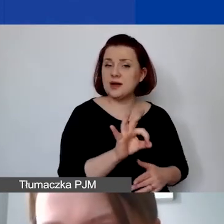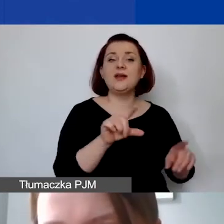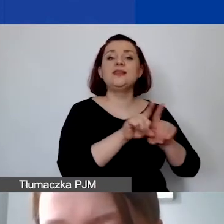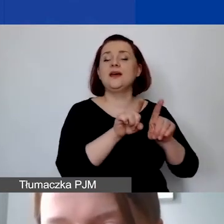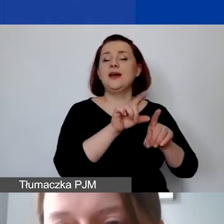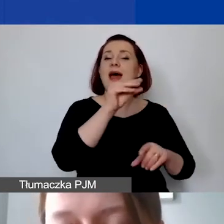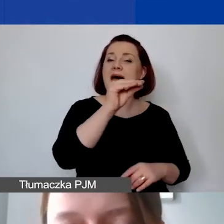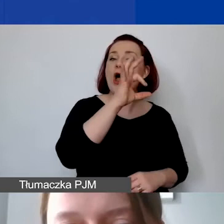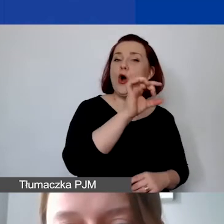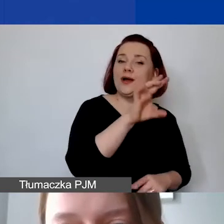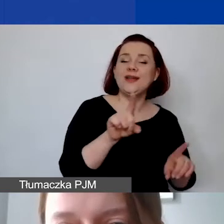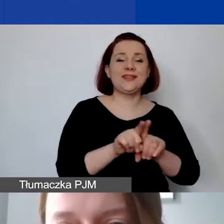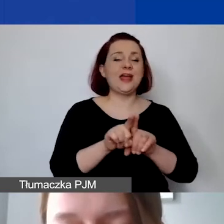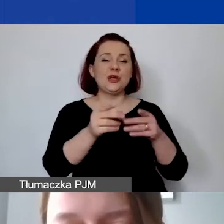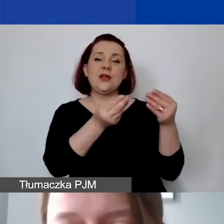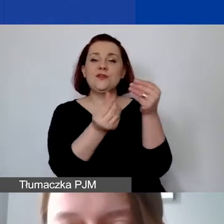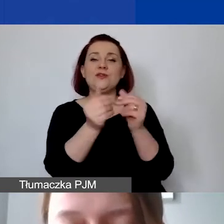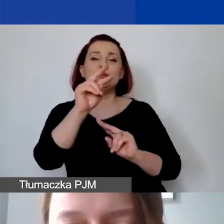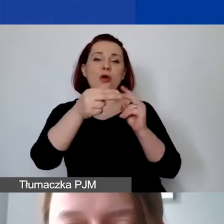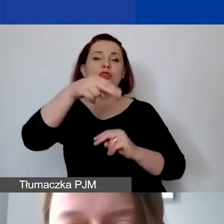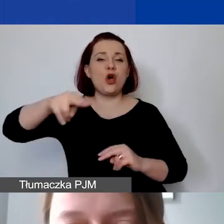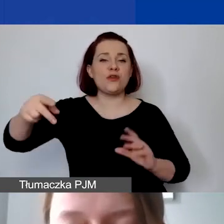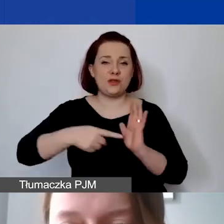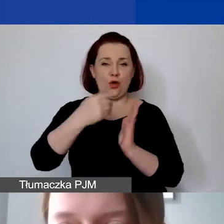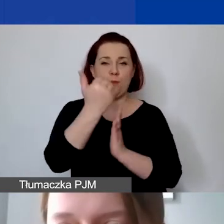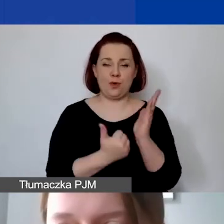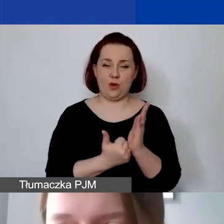które także w drugim konkursie tematycznym